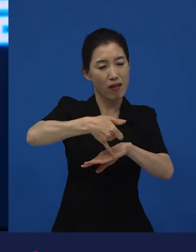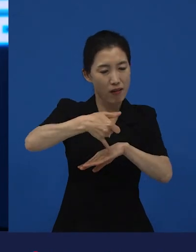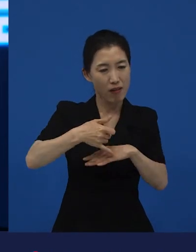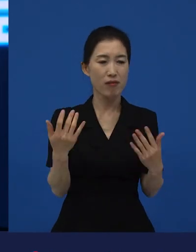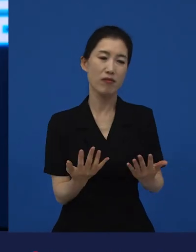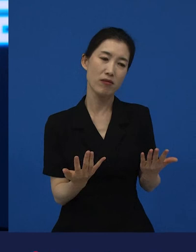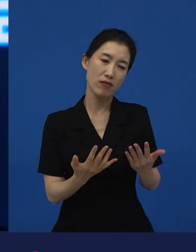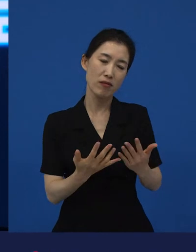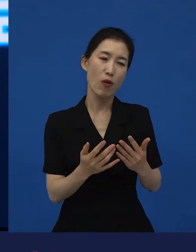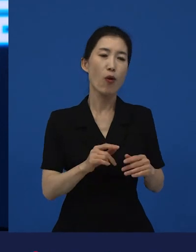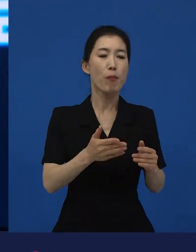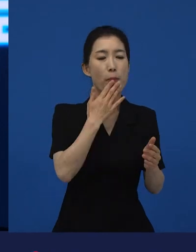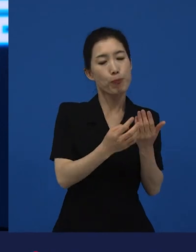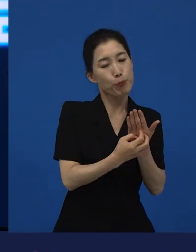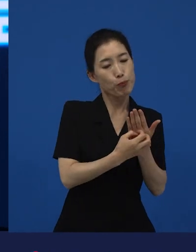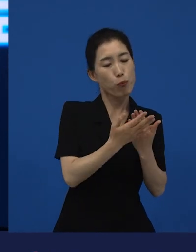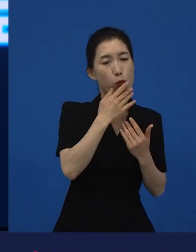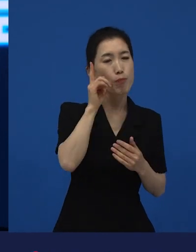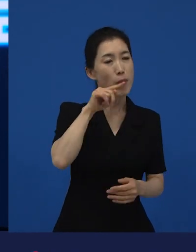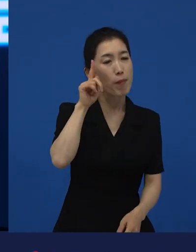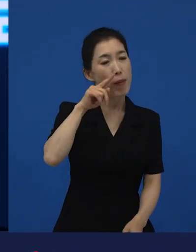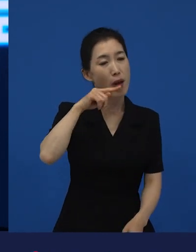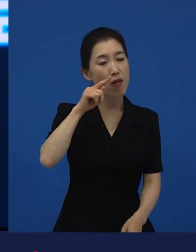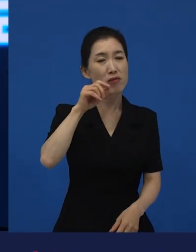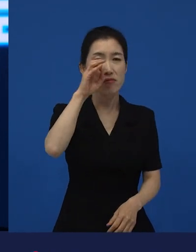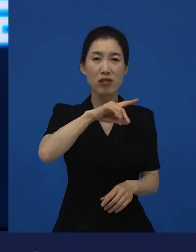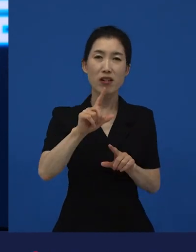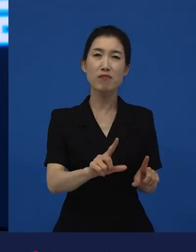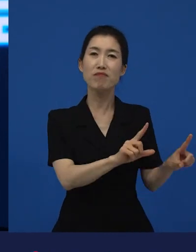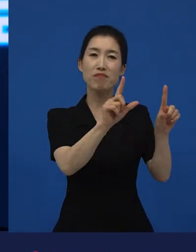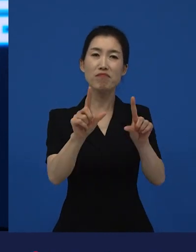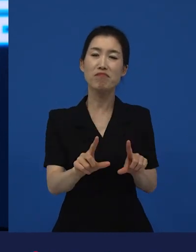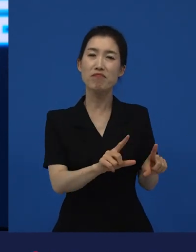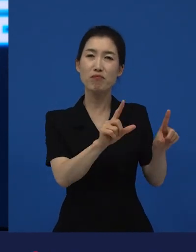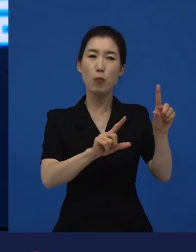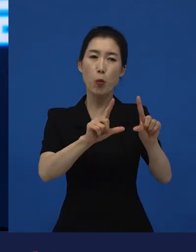그게 영화로 만들어진 결심을 한 건